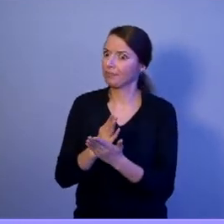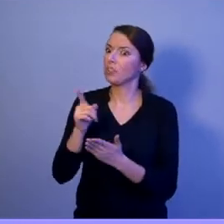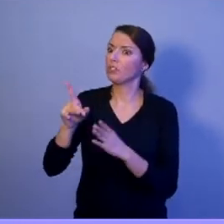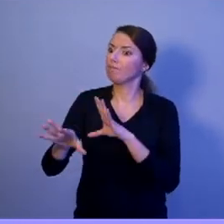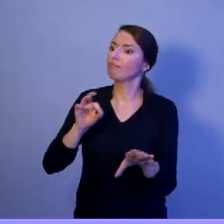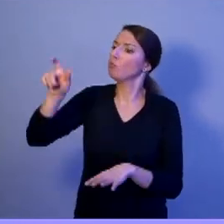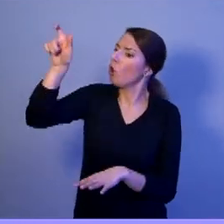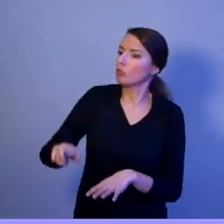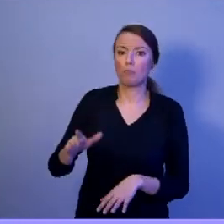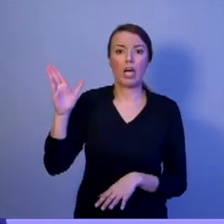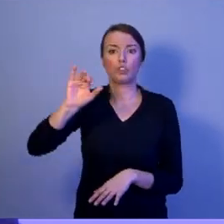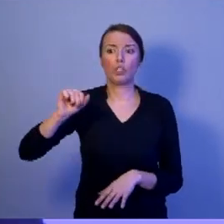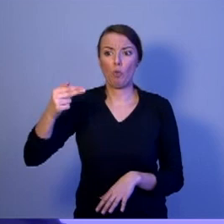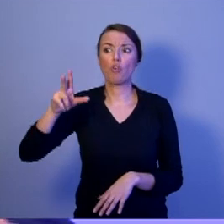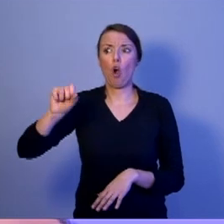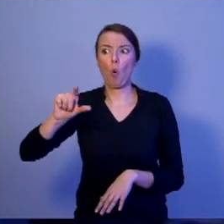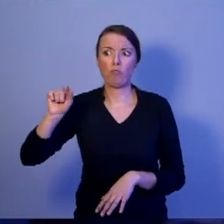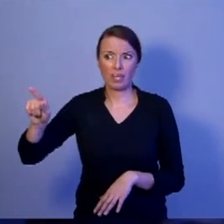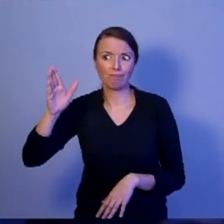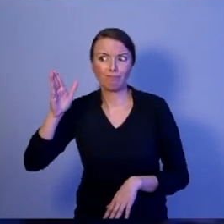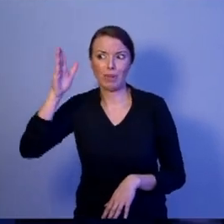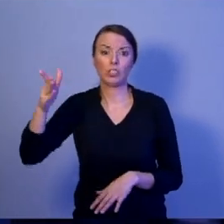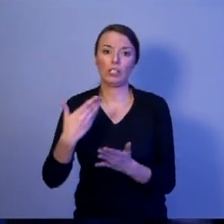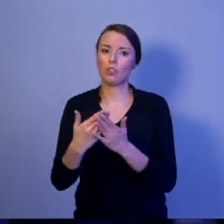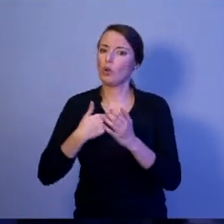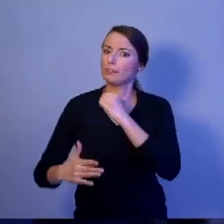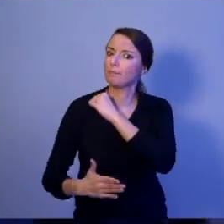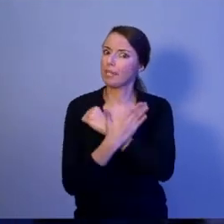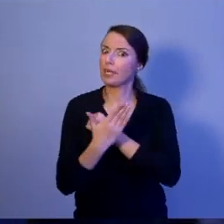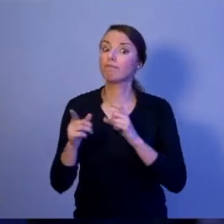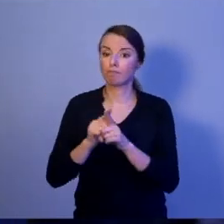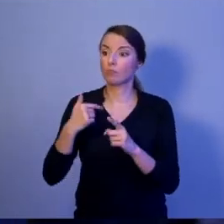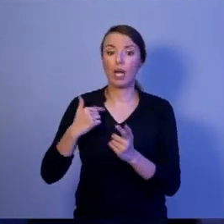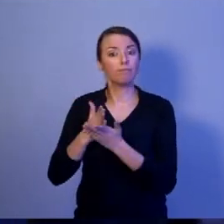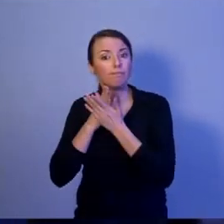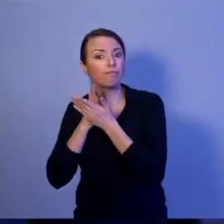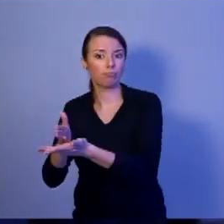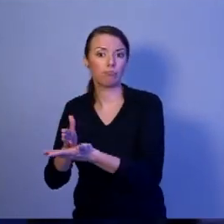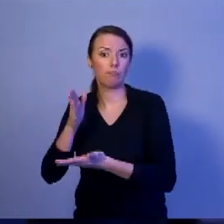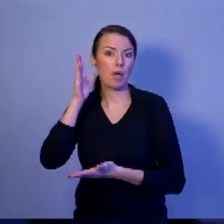Dlatego wspieram go i będę udzielał mu dalekoidącej pomocy. Tak, abyśmy wszyscy czuli się bezpiecznie